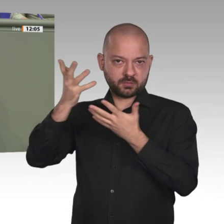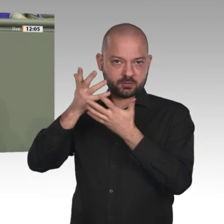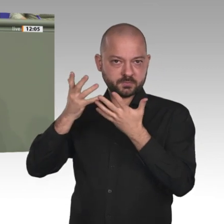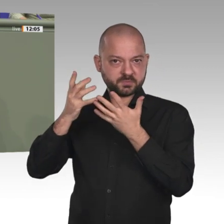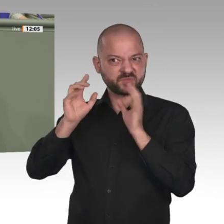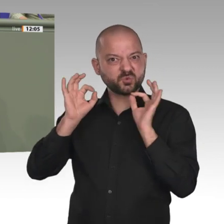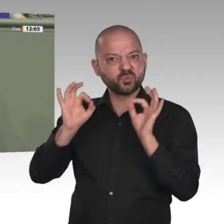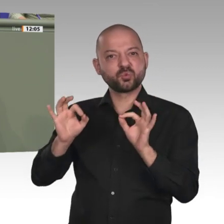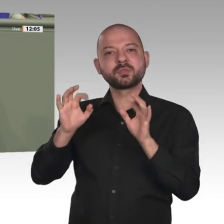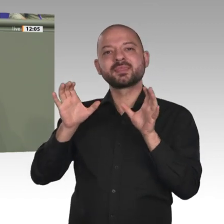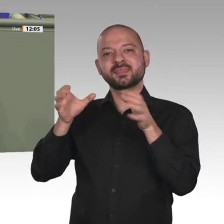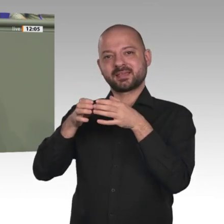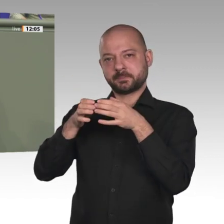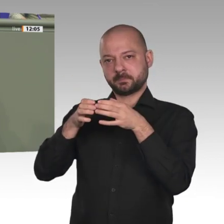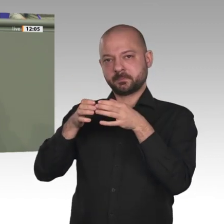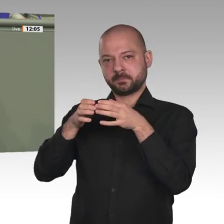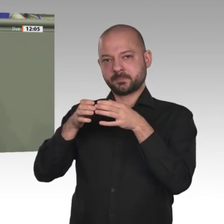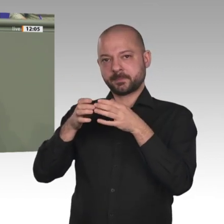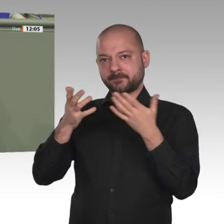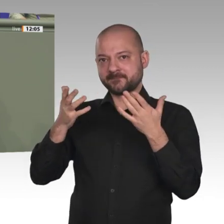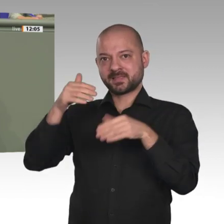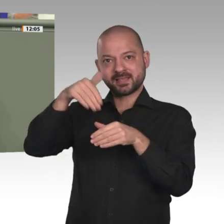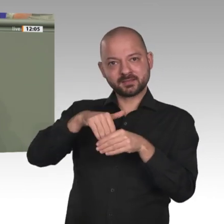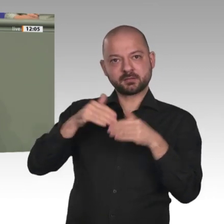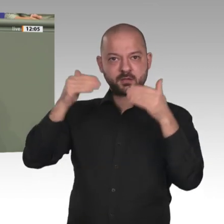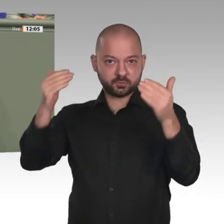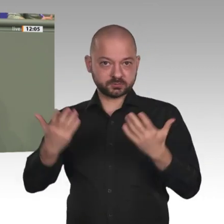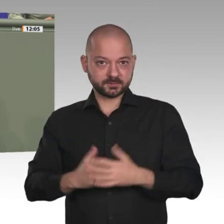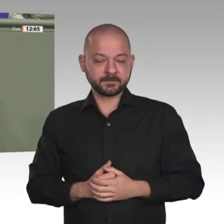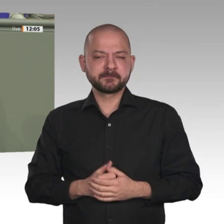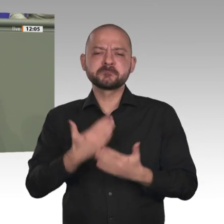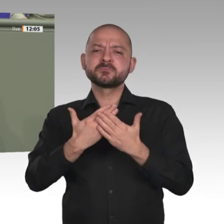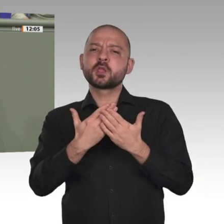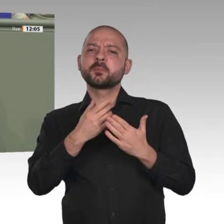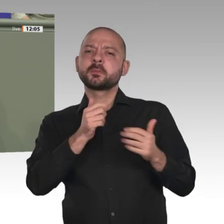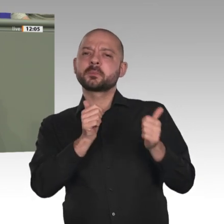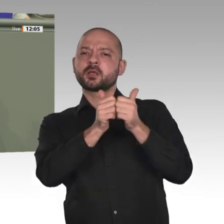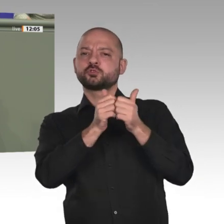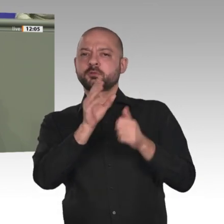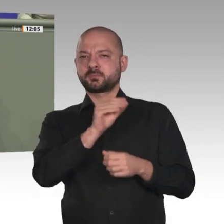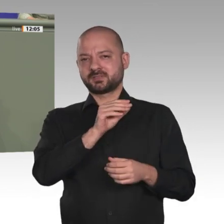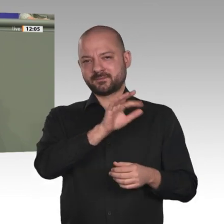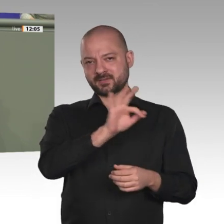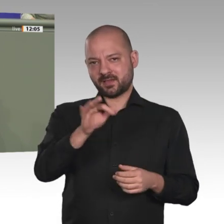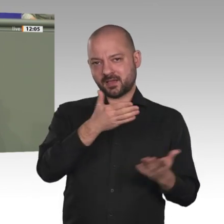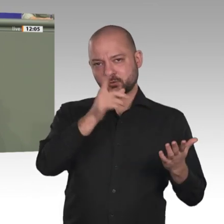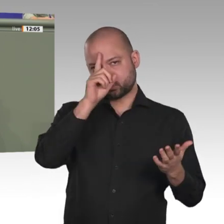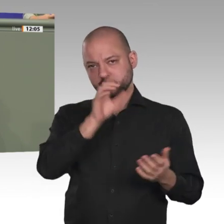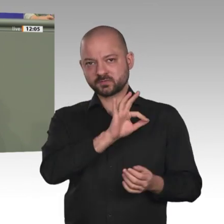und gerade bei gemeinsamen Einsätzen im Ausland. Dass Franzosen und Deutsche hier aufgrund ihrer jeweiligen Systemen